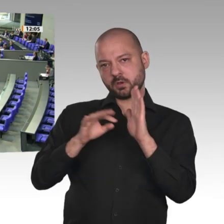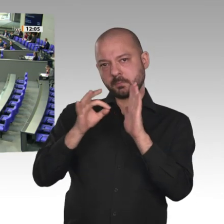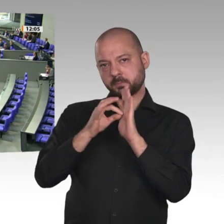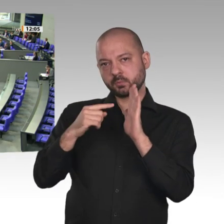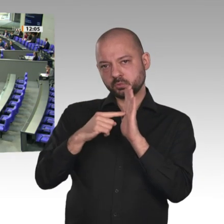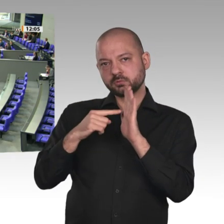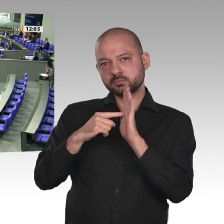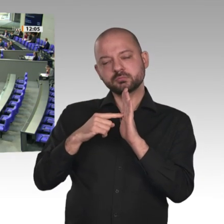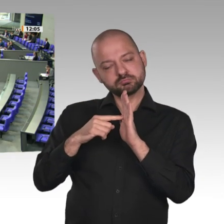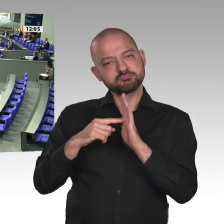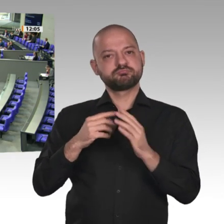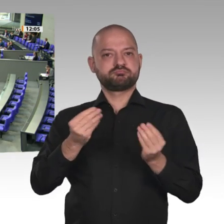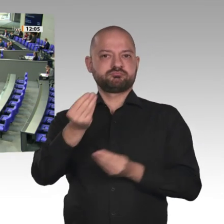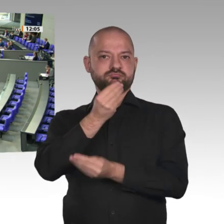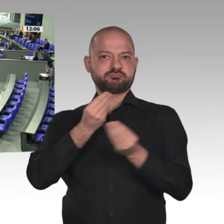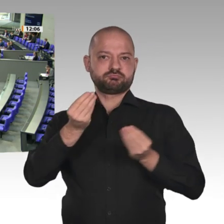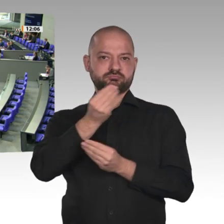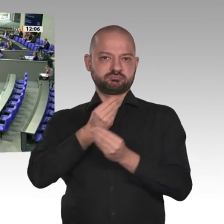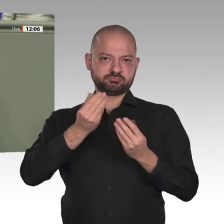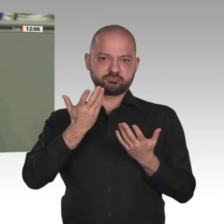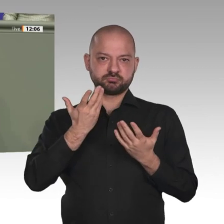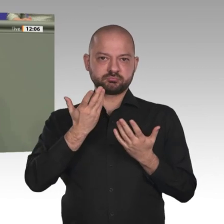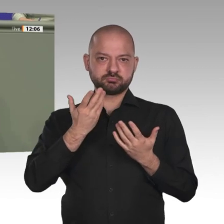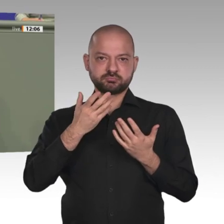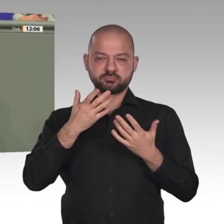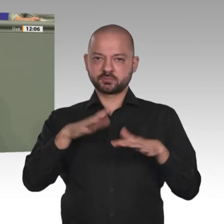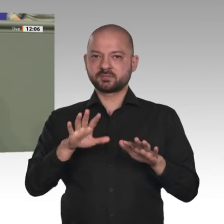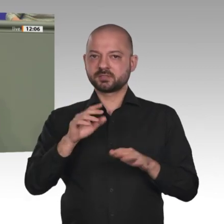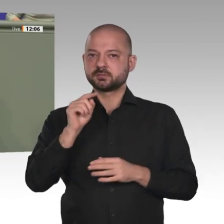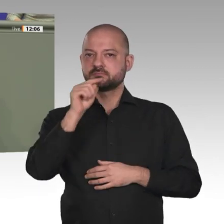Ich werbe insofern ausdrücklich dafür wie es im Titel unseres Koalitionsantrages